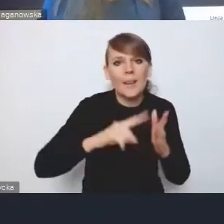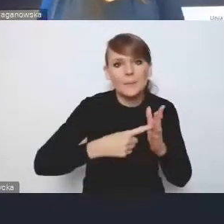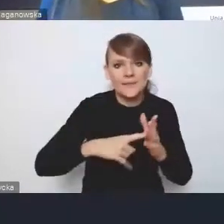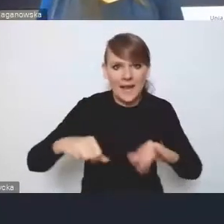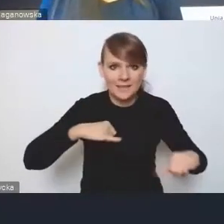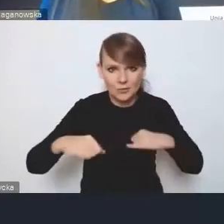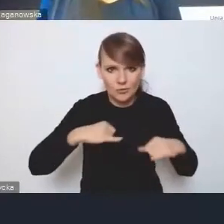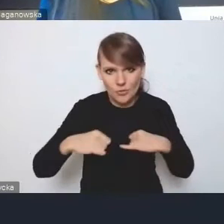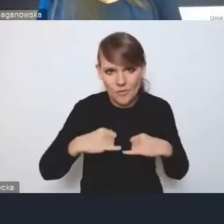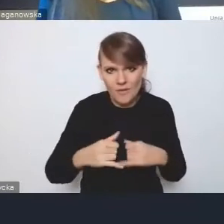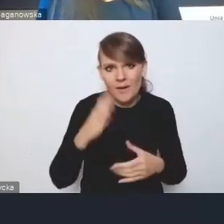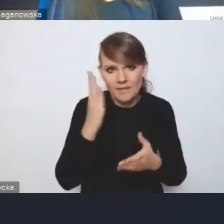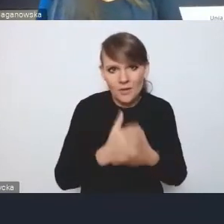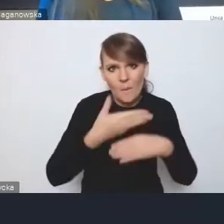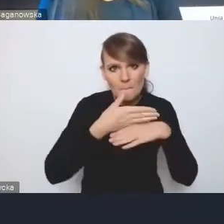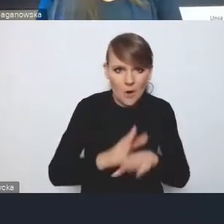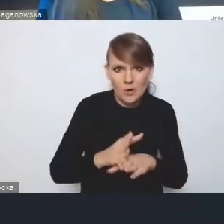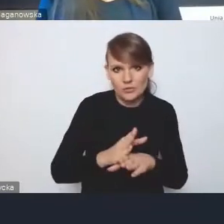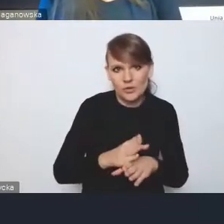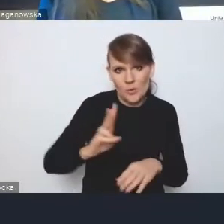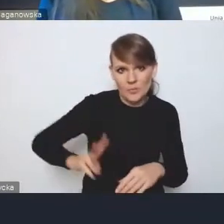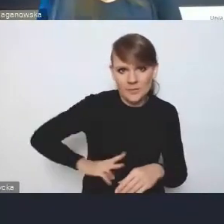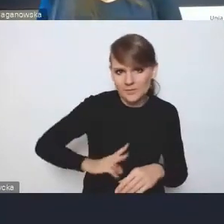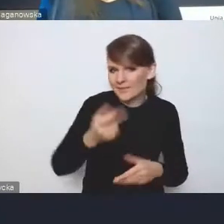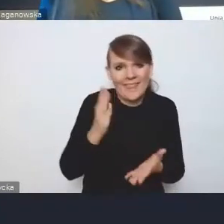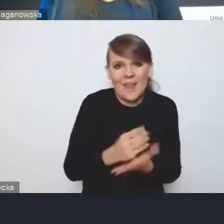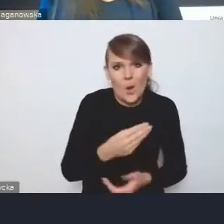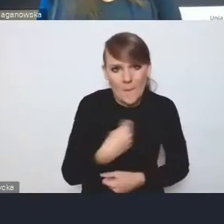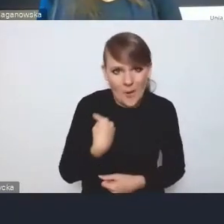jak w podziale na resorty. To nie tylko w Polsce, to tak jest wszędzie.